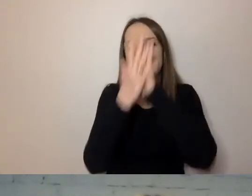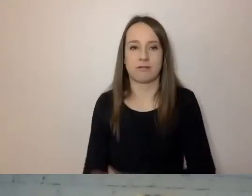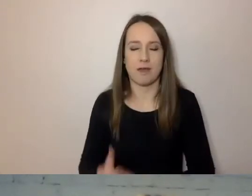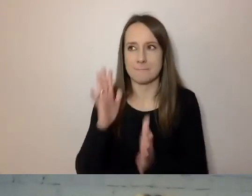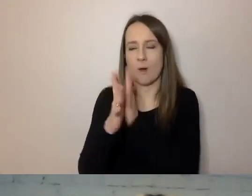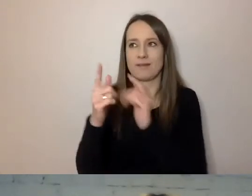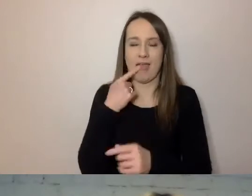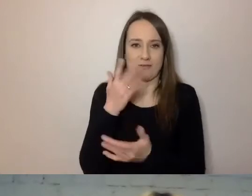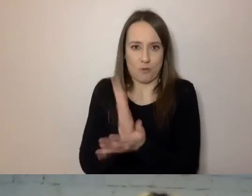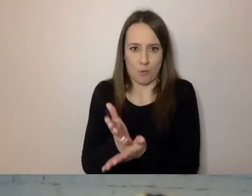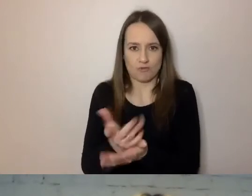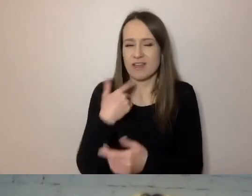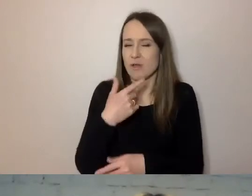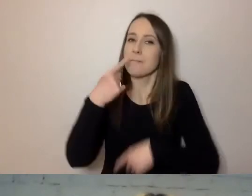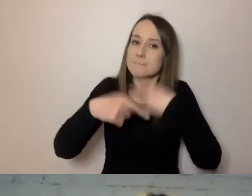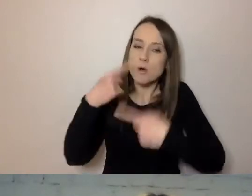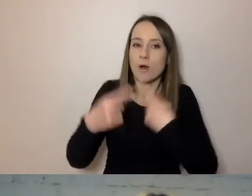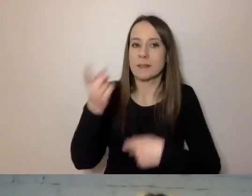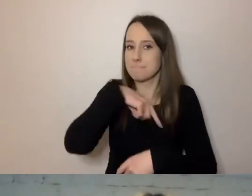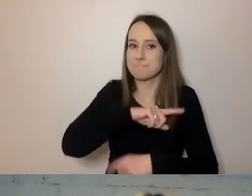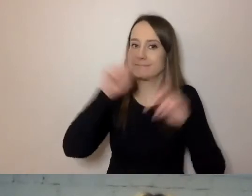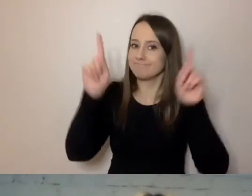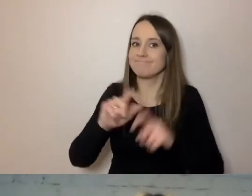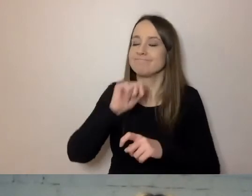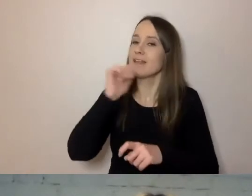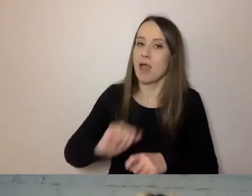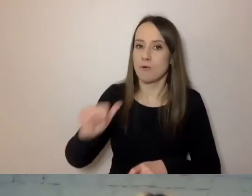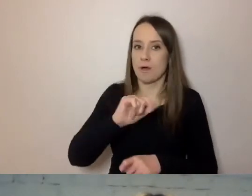W skali Europy zaczynamy go z inicjatywy tłumaczy.